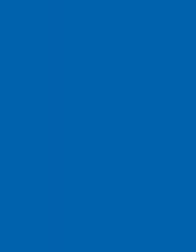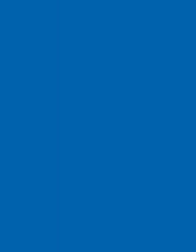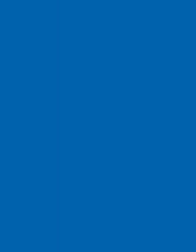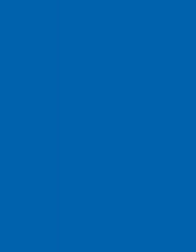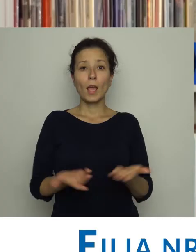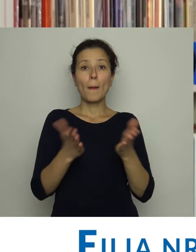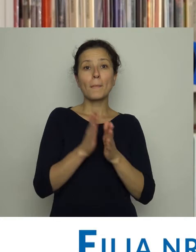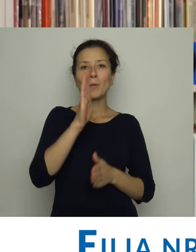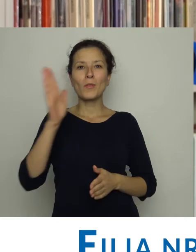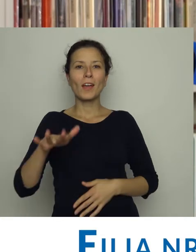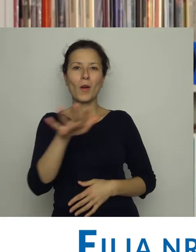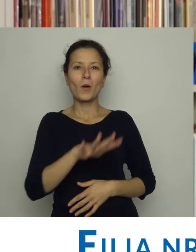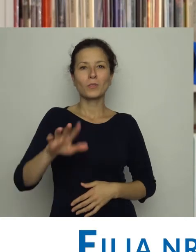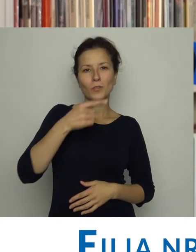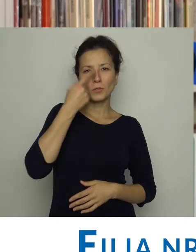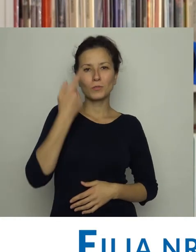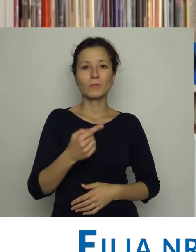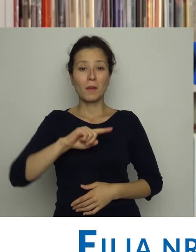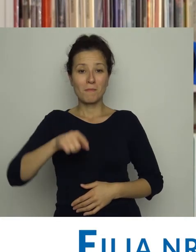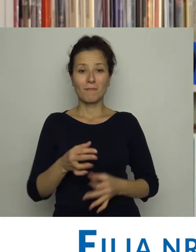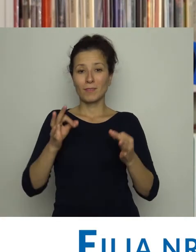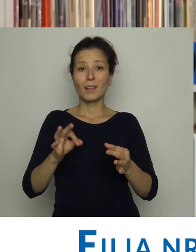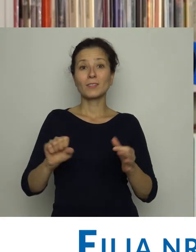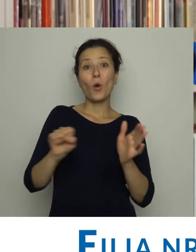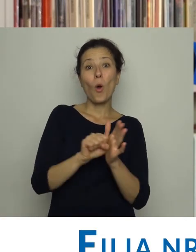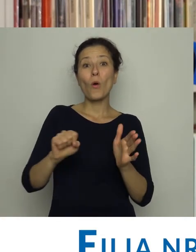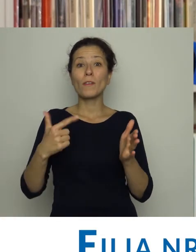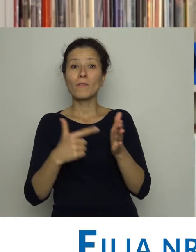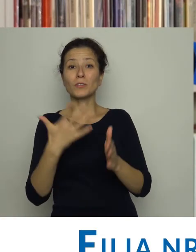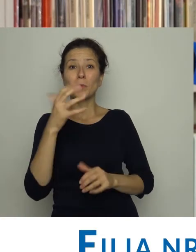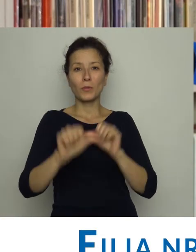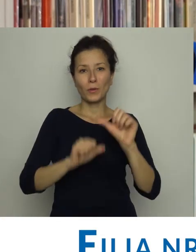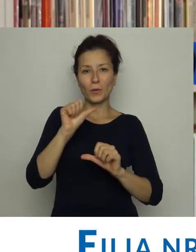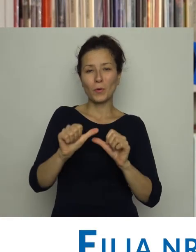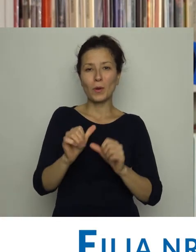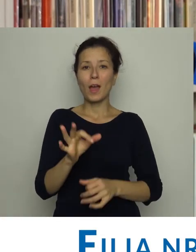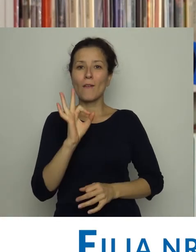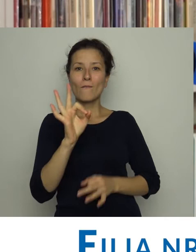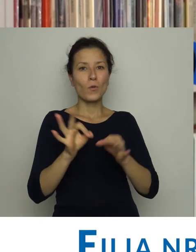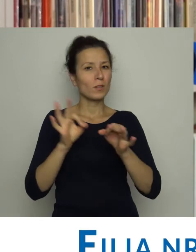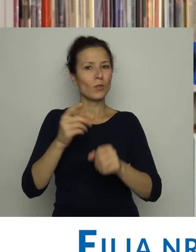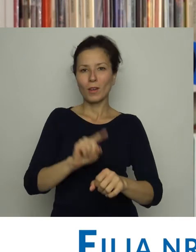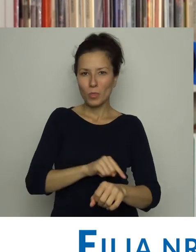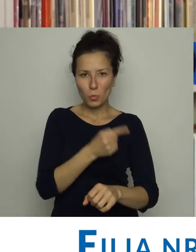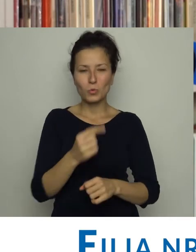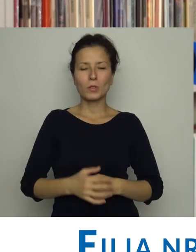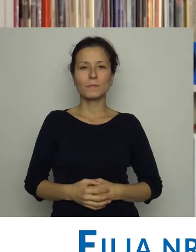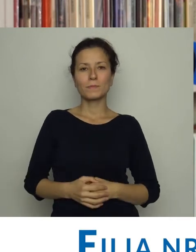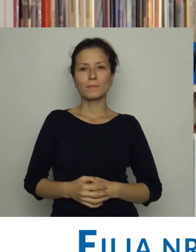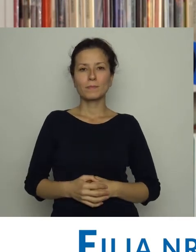Biblioteka na os. Kościuszkowskim, znajduje się tu od 2005 roku. ale jej historia jest znacznie dłuższa.